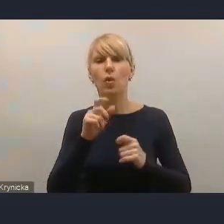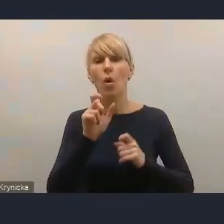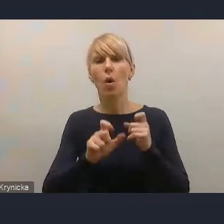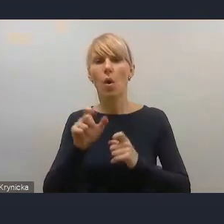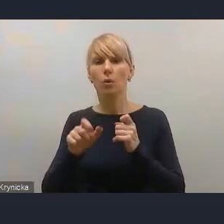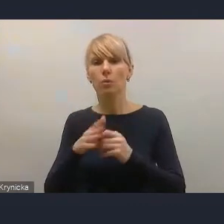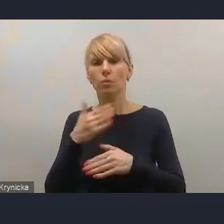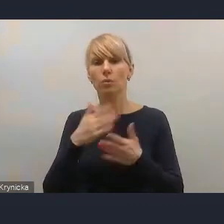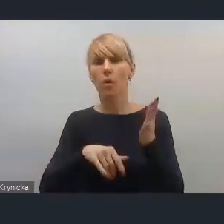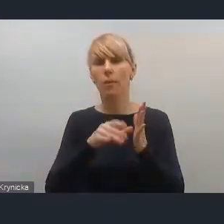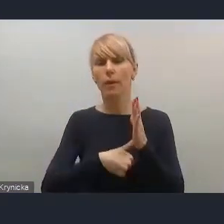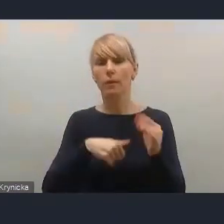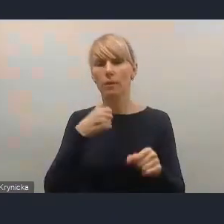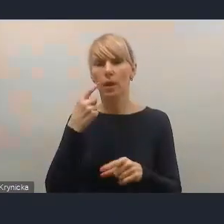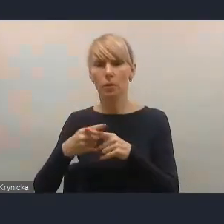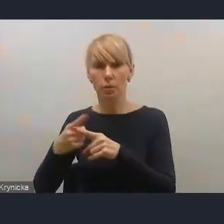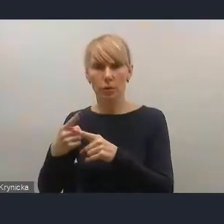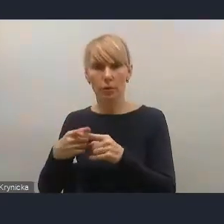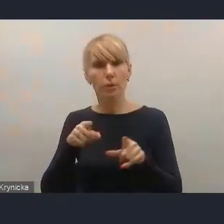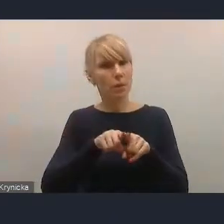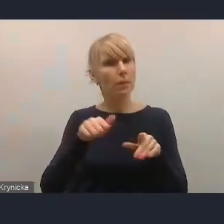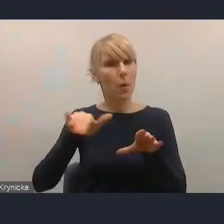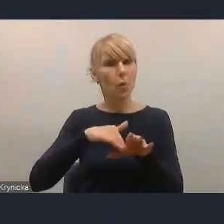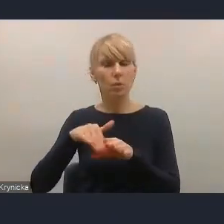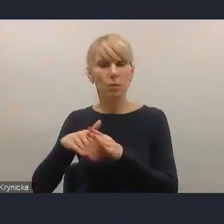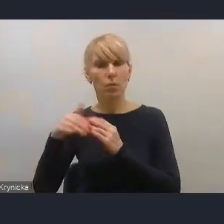i tak już uczestniczyło w pracach nad tym projektem.